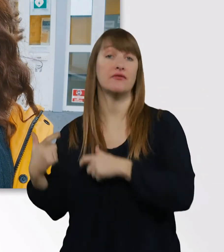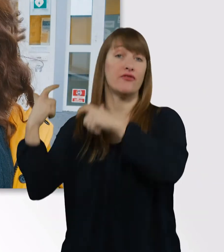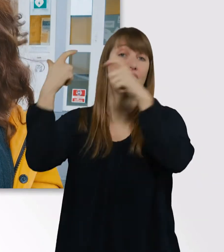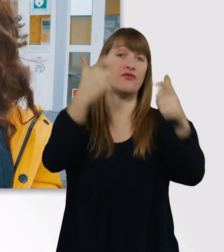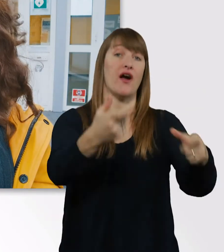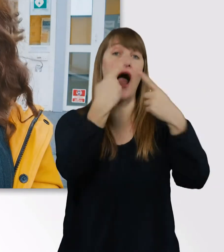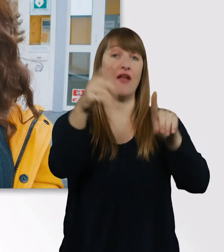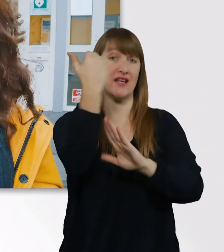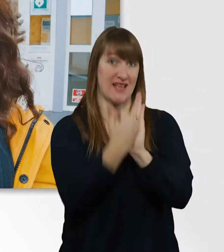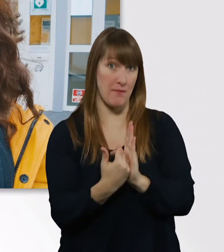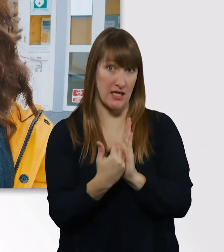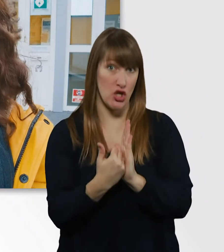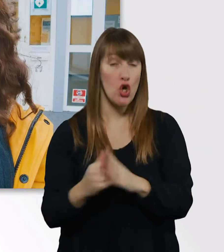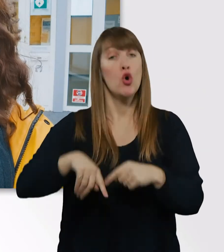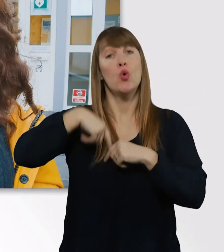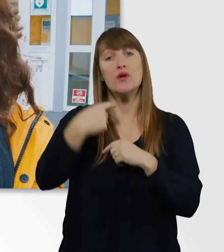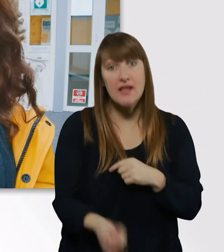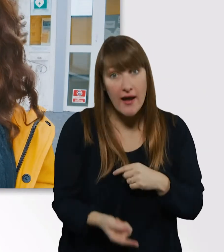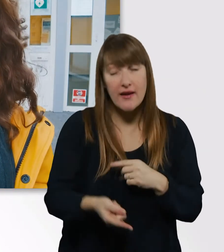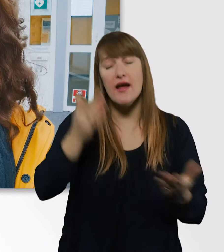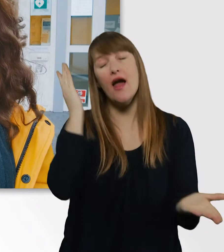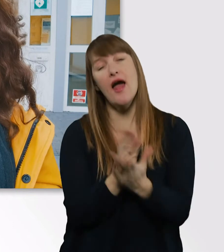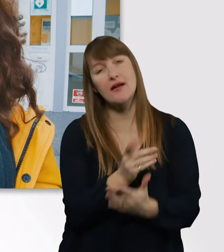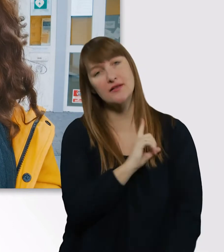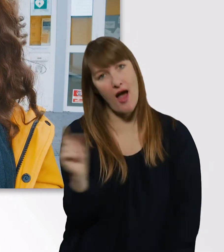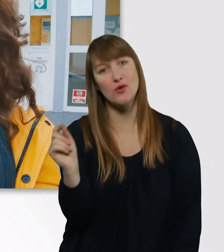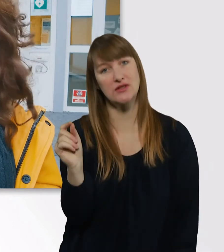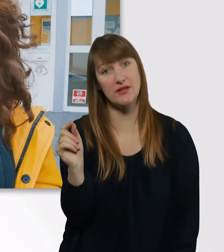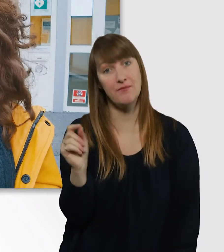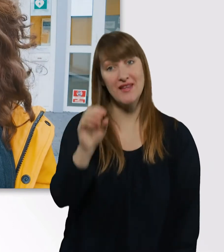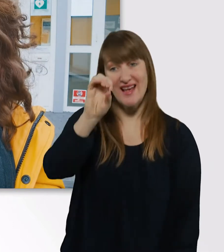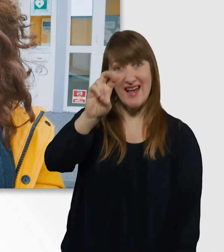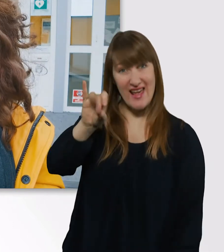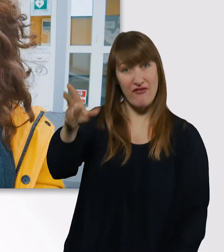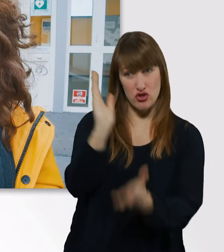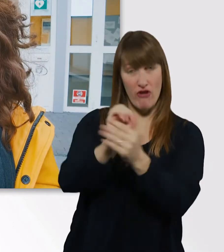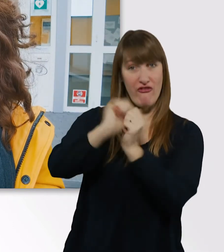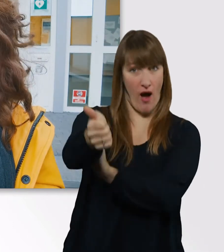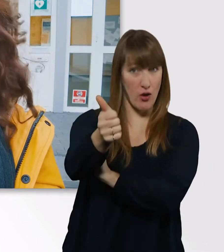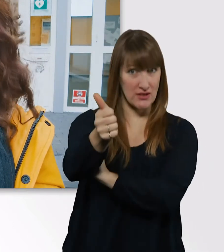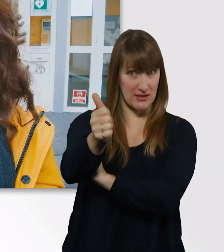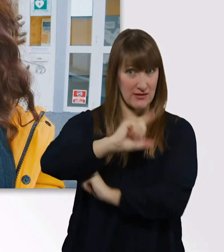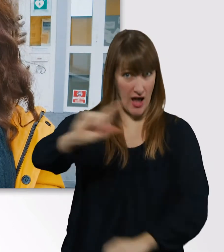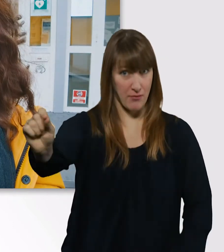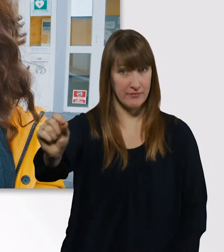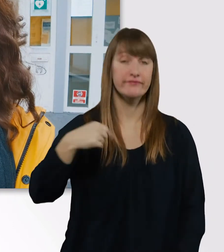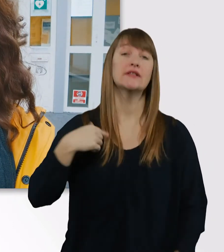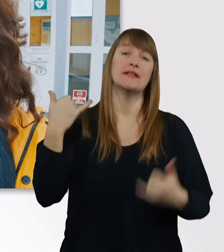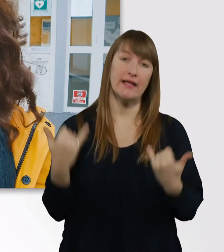und dann geht es endlich ab nach Hause. Die Eve ist schon vorgefahren, und ich muss mich jetzt durch den Regen quälen.